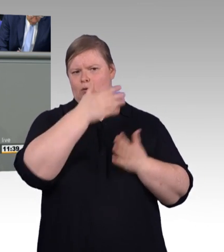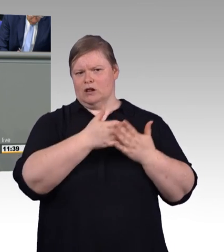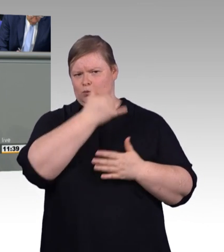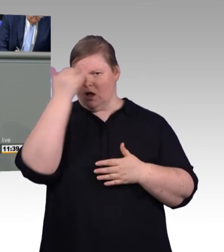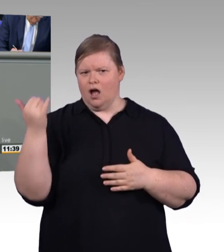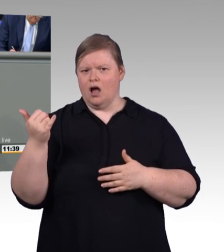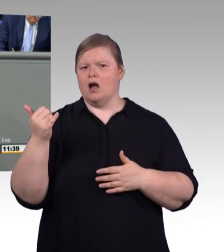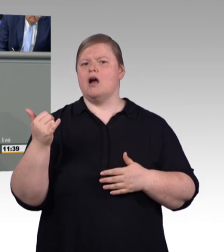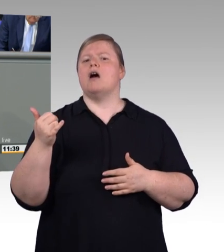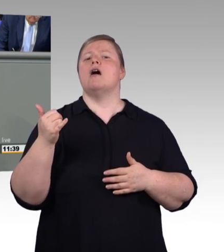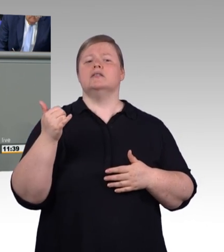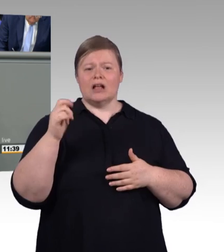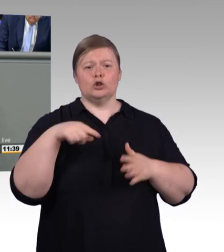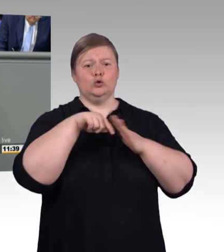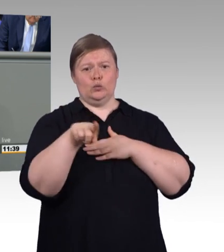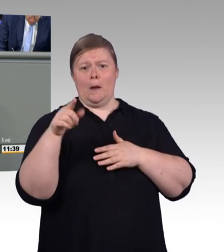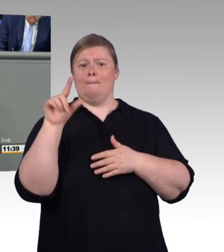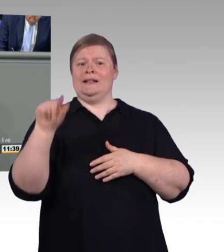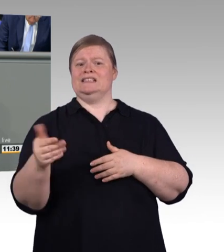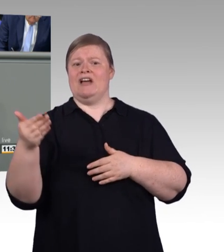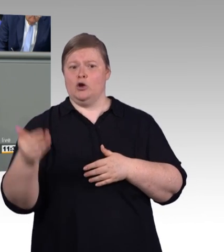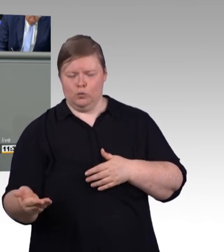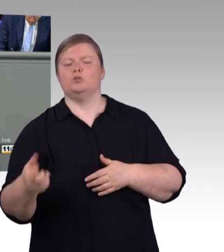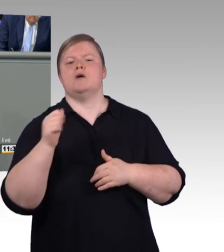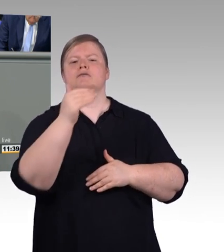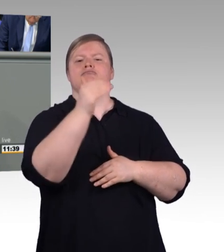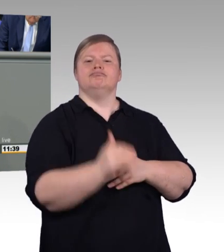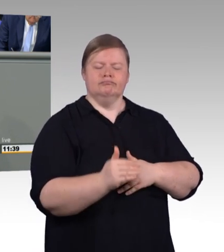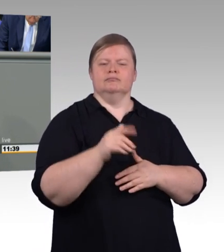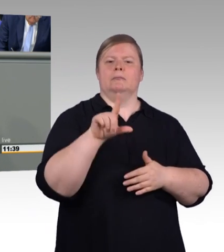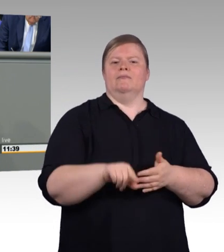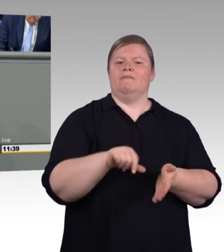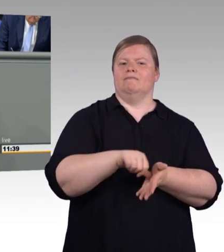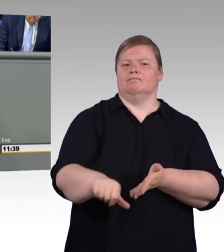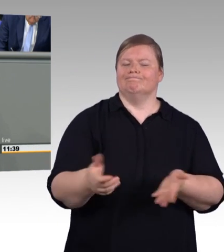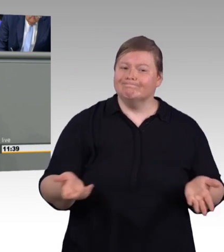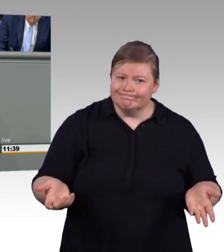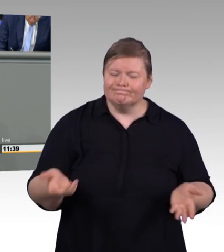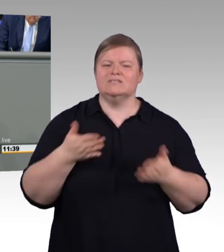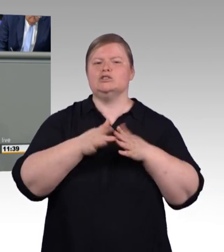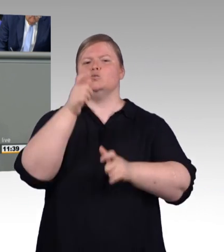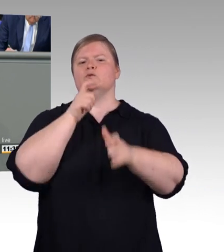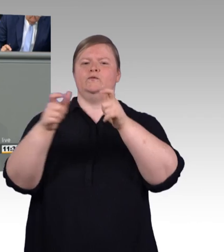geschäftsführendes Vorstandsmitglied der IG Metall, ein Skandal, wie er sich ausdrückte, meine Damen und Herren.